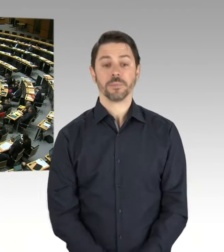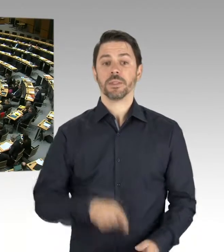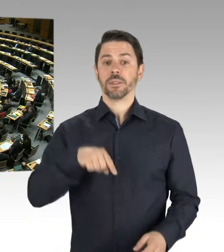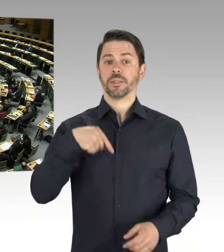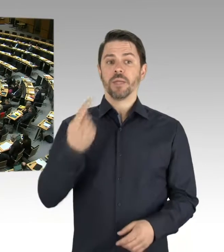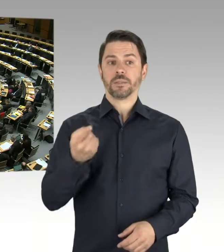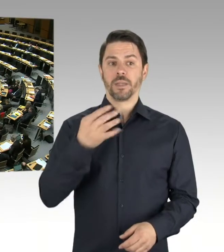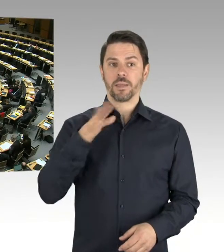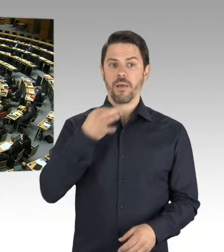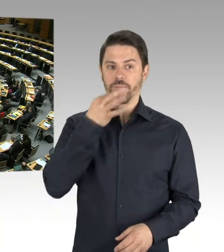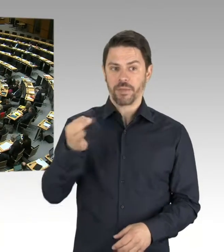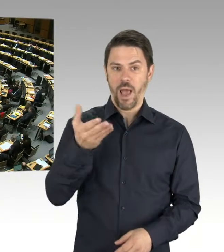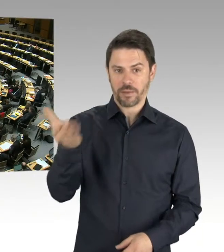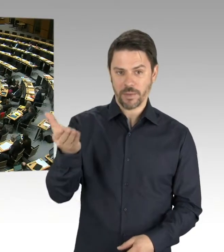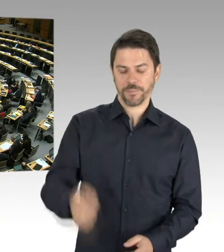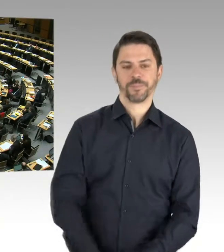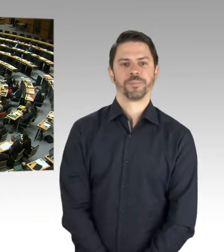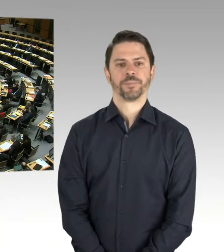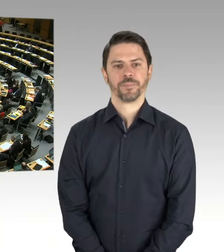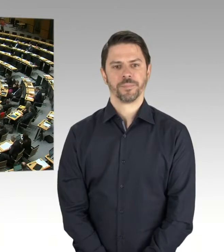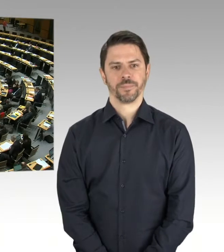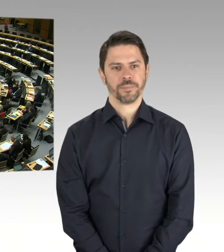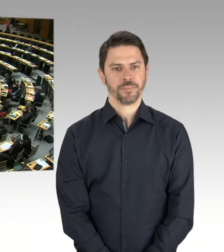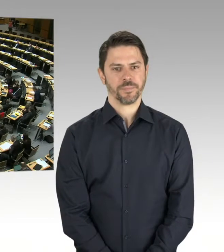gegen diese anmaßenden und undemokratischen Bestrebungen